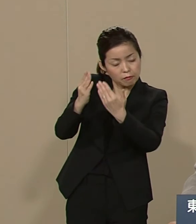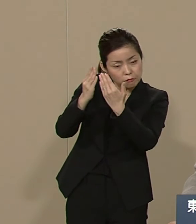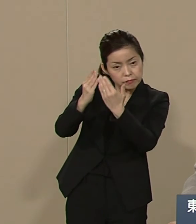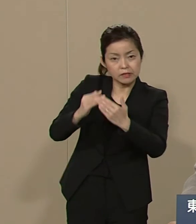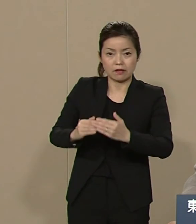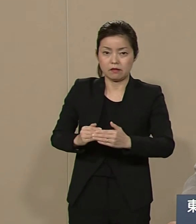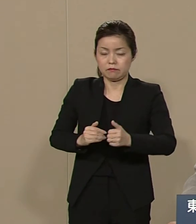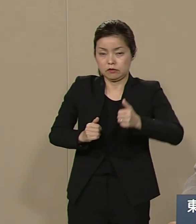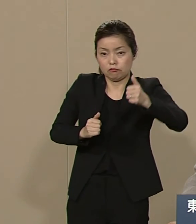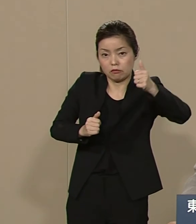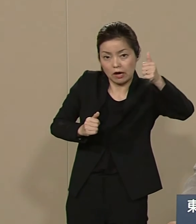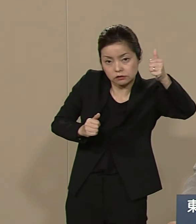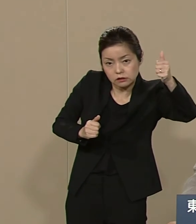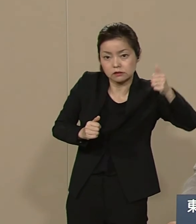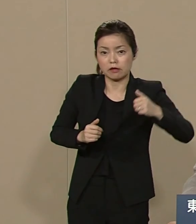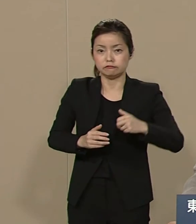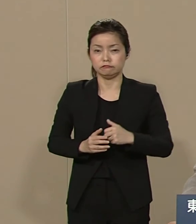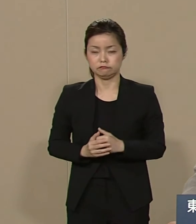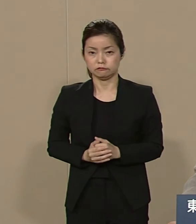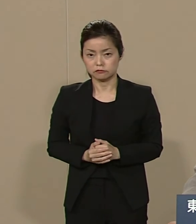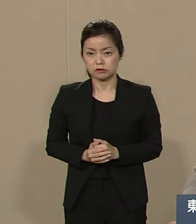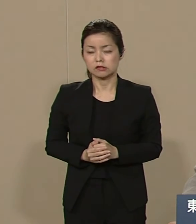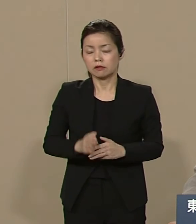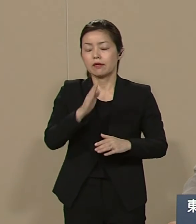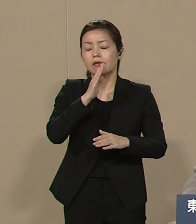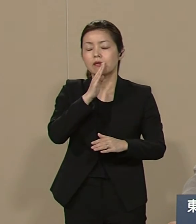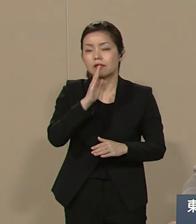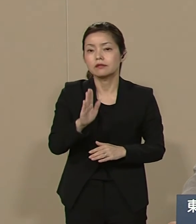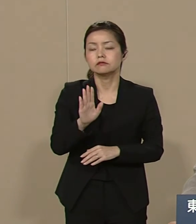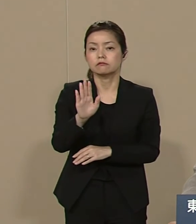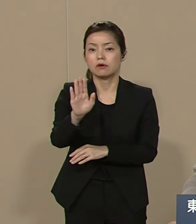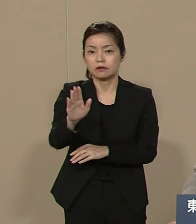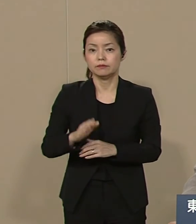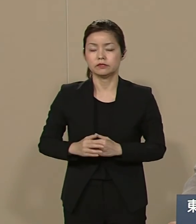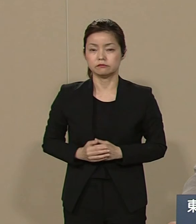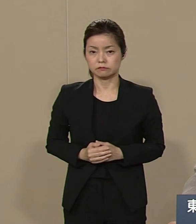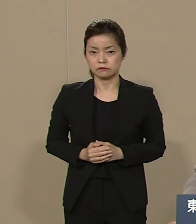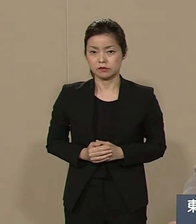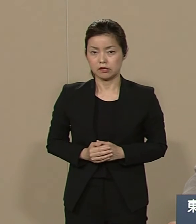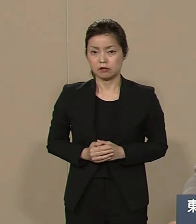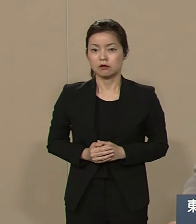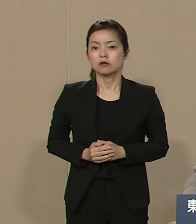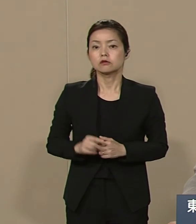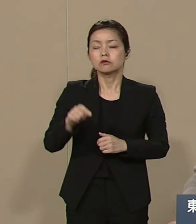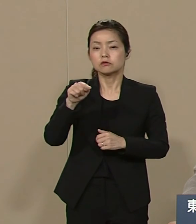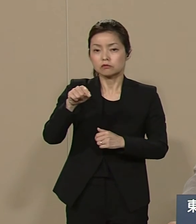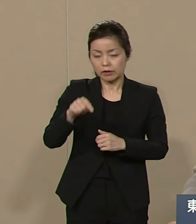島国に閉じこもっている という現実がございます そうしたものから目をそむけて